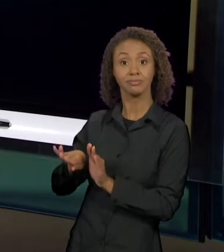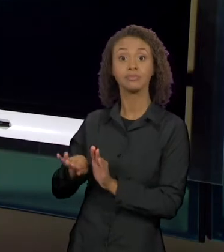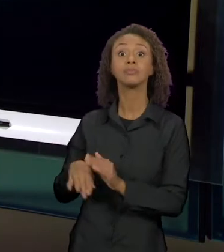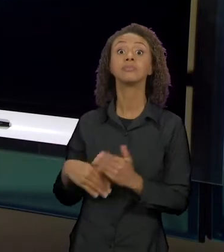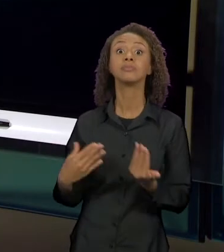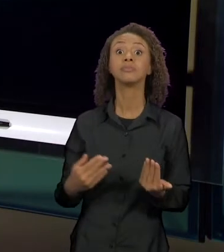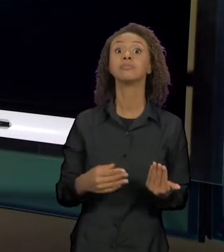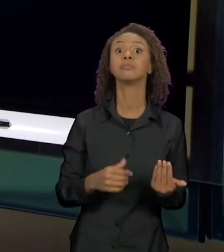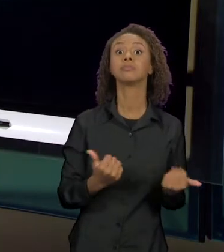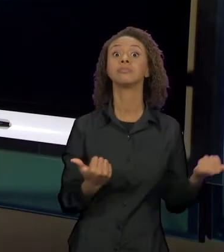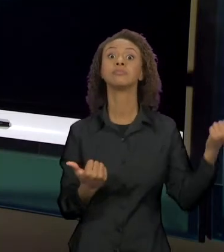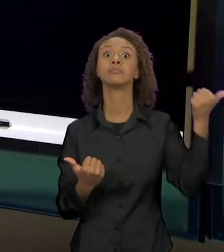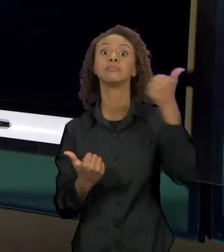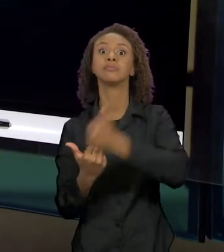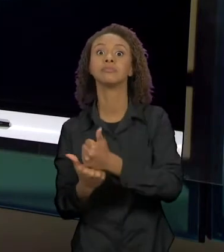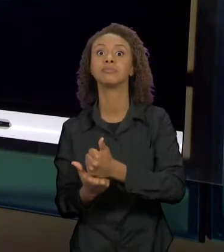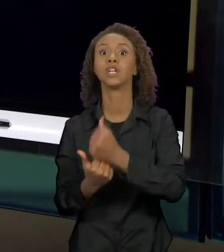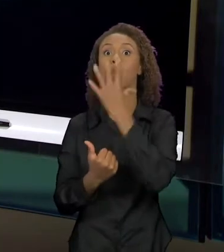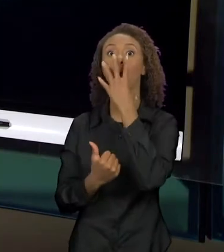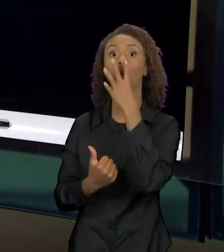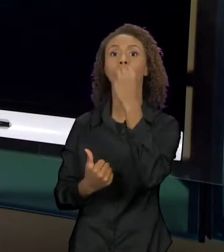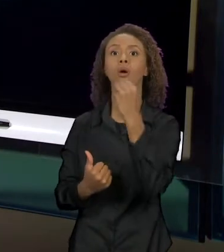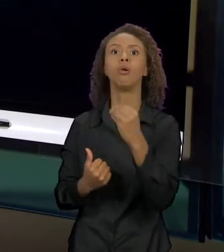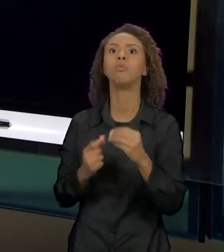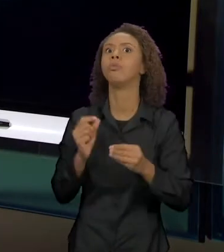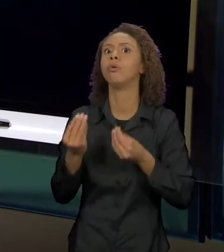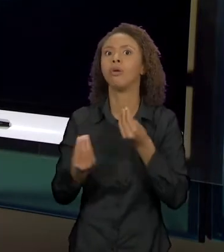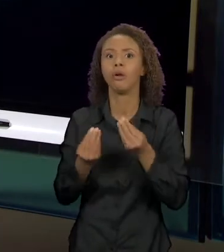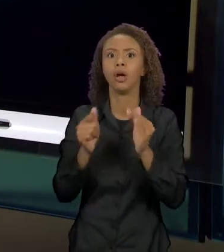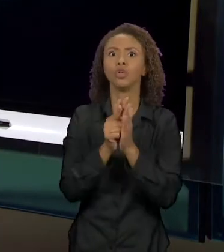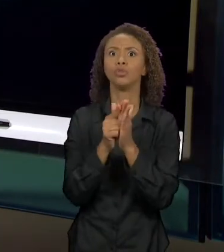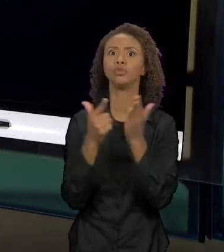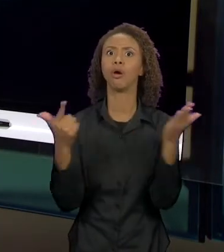PÁGINA DOS JORNAIS, O LOBO PASSA A SER O